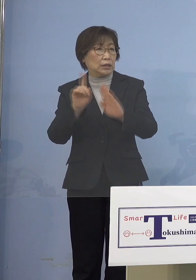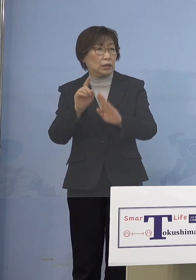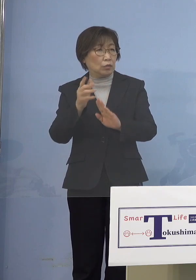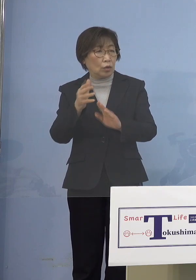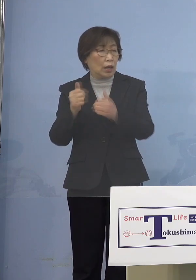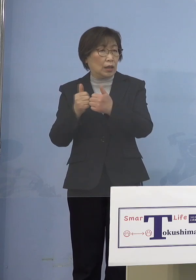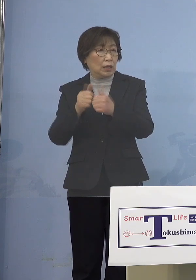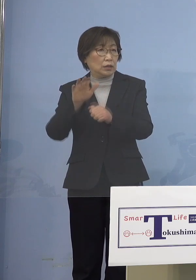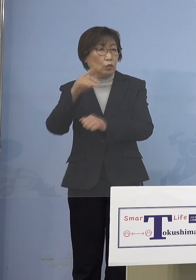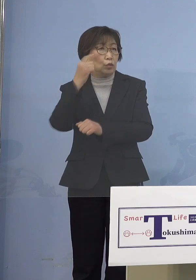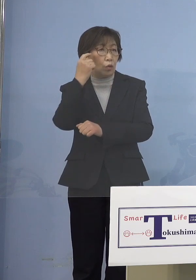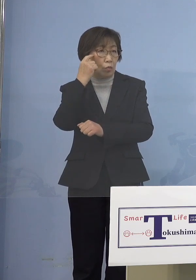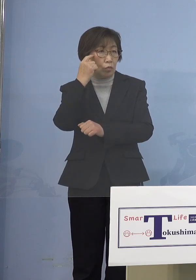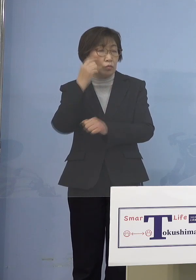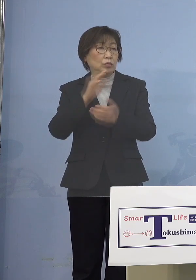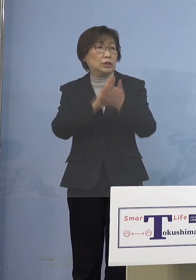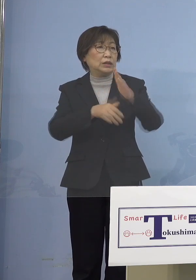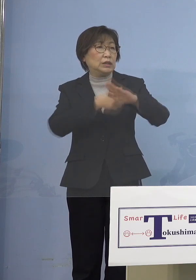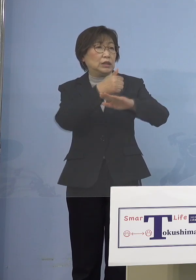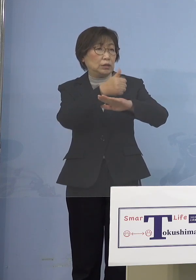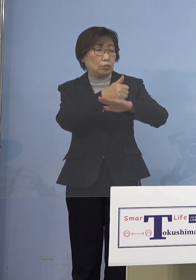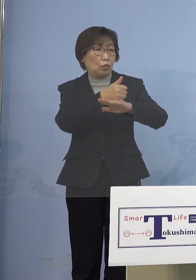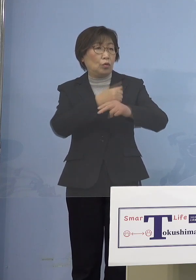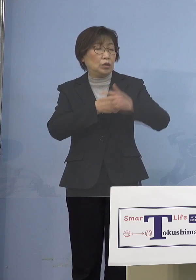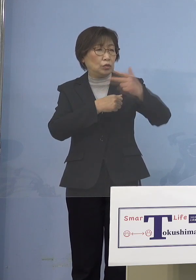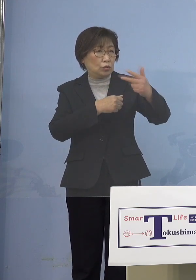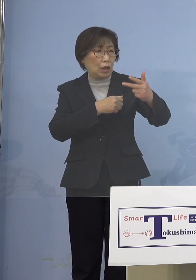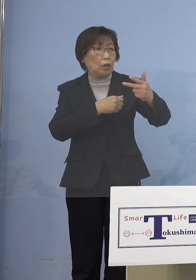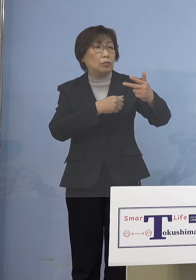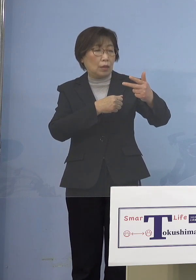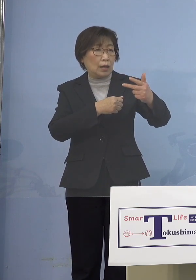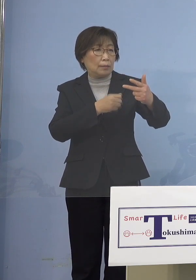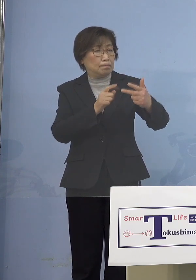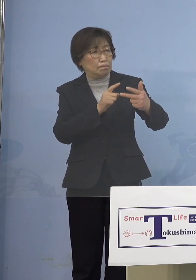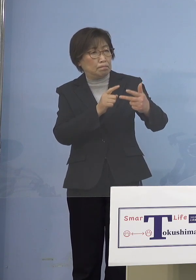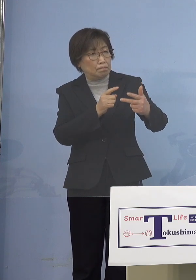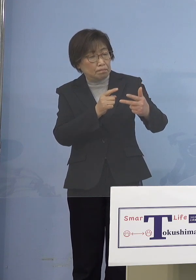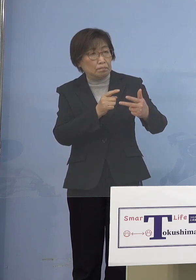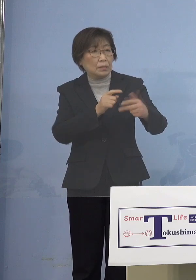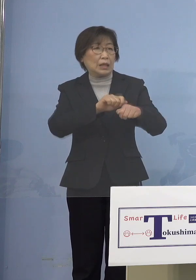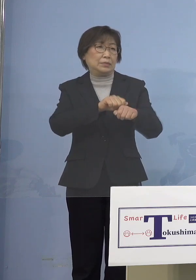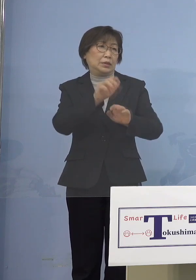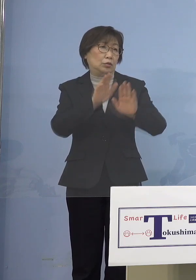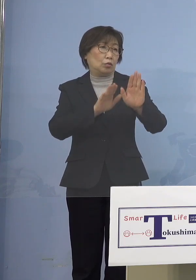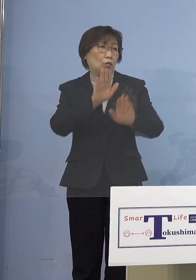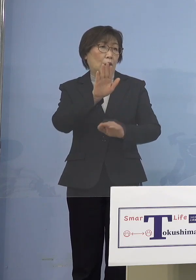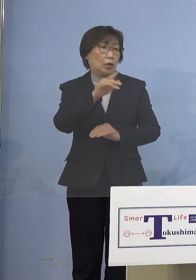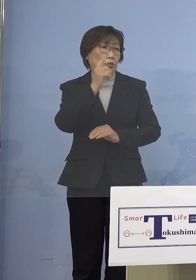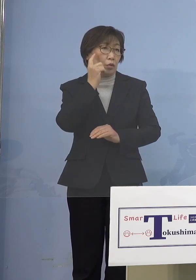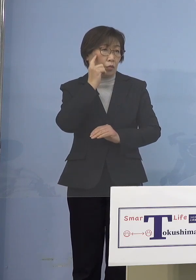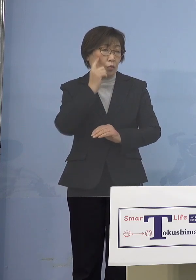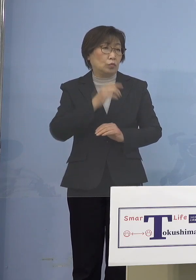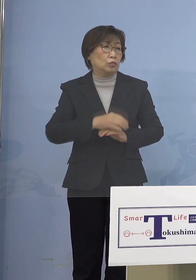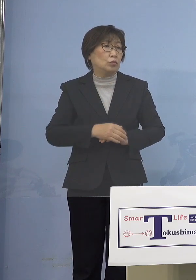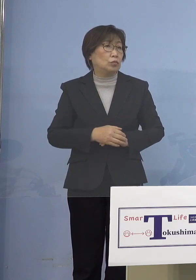知事も今後1週間は厳しい状況と おっしゃったので この見通しについて 知事は今どう考えられていますか